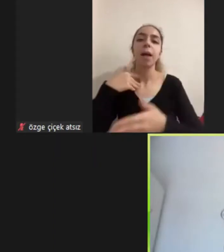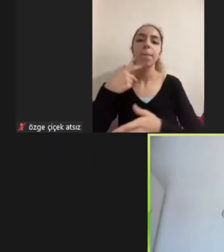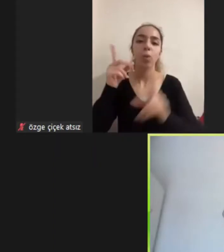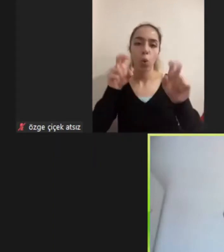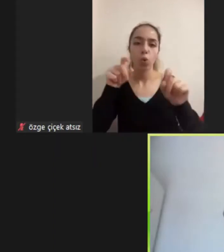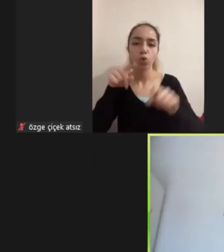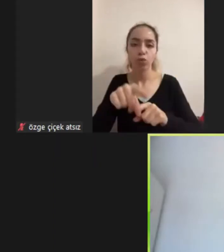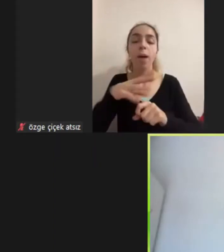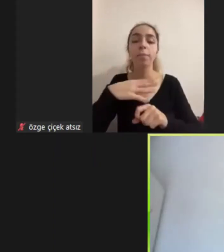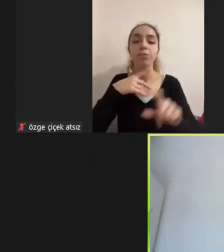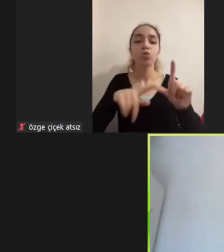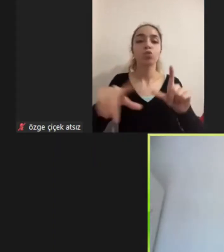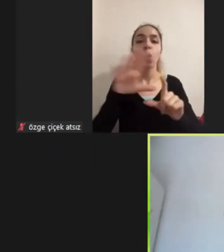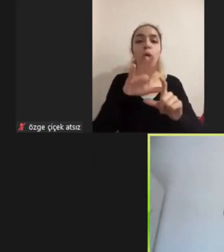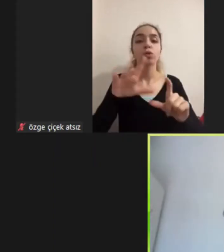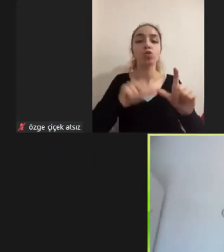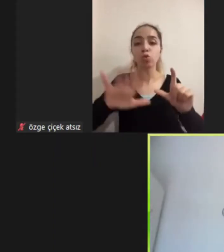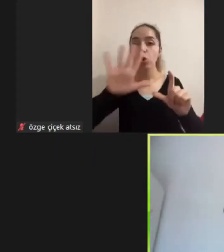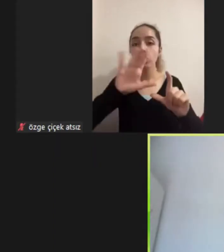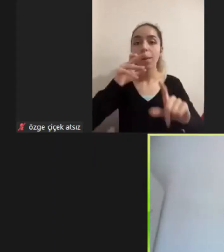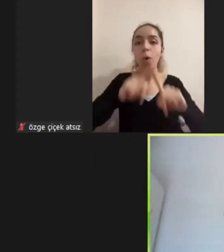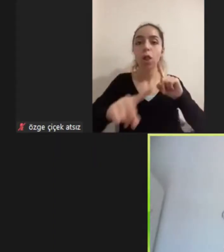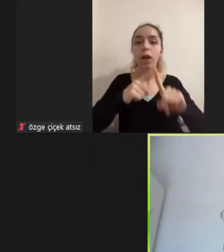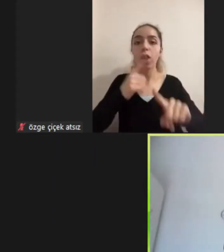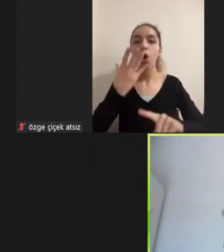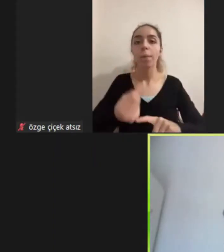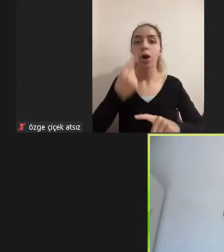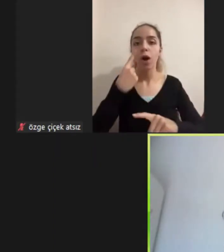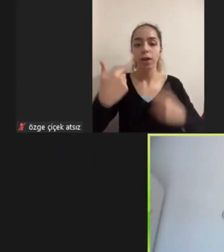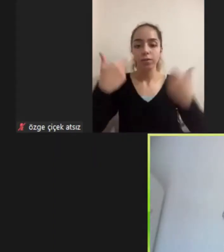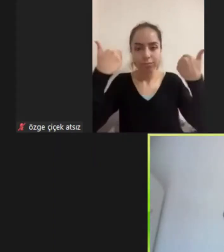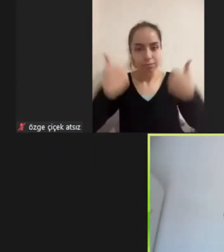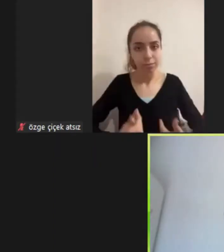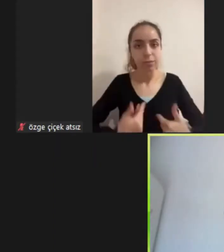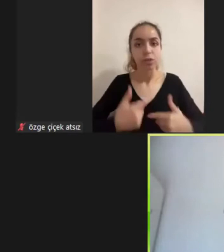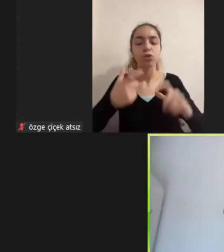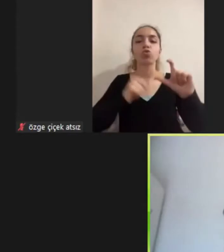Olarak Sosyal politika alanındaki diğer alanlarla beraber Çalışmaya devam ettim. Bu sırada şunu